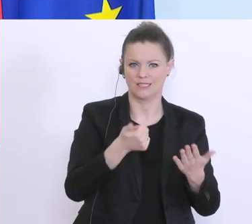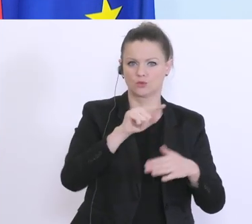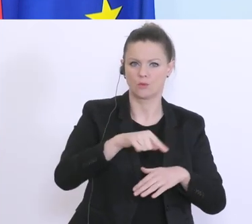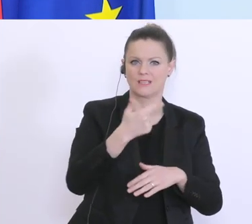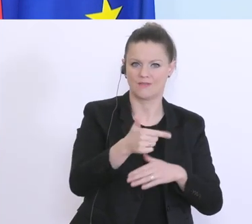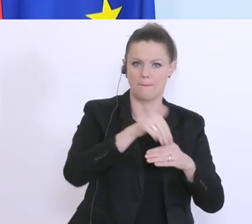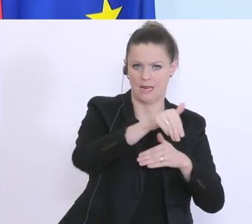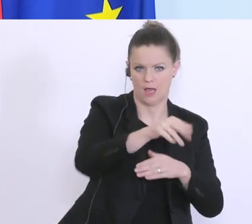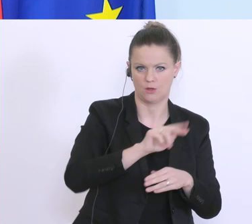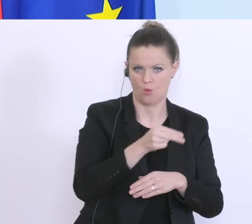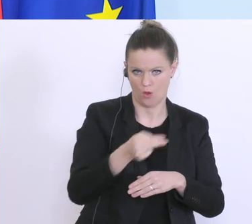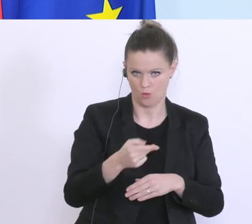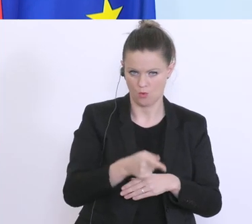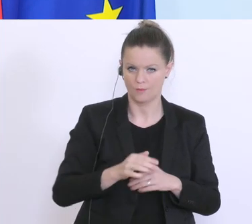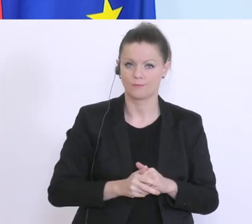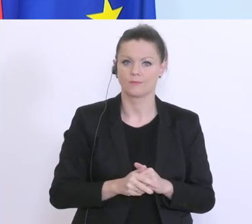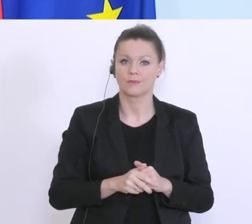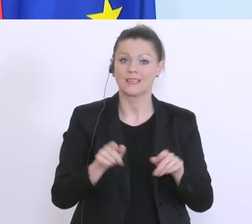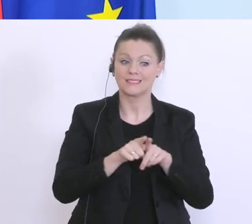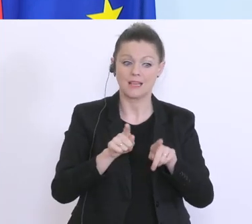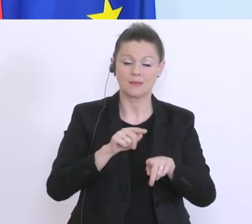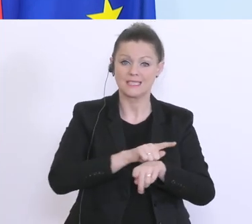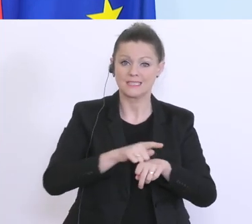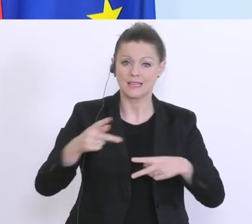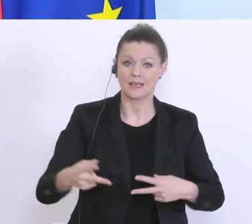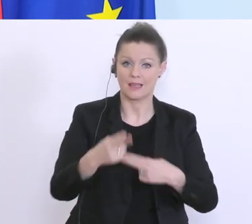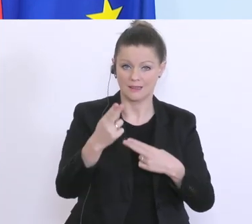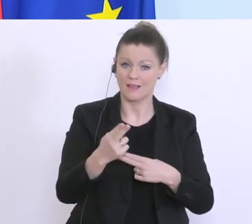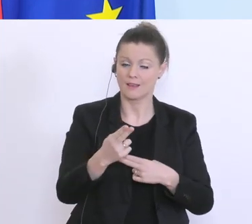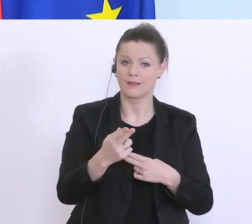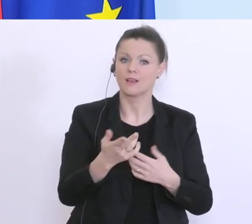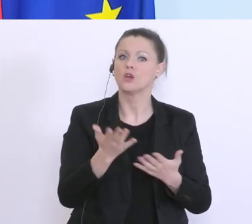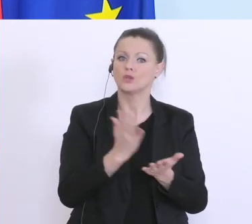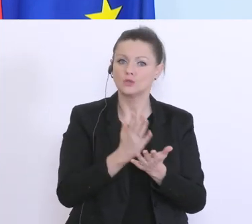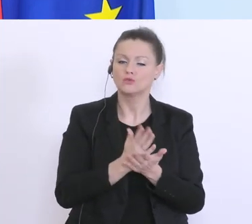im selben Zeitraum sind über 21.500 Kredite von Banken bereits gestundet worden, das ist